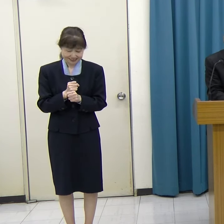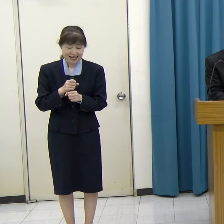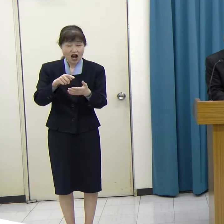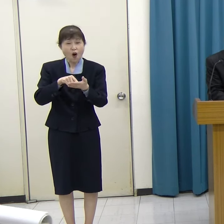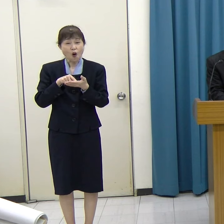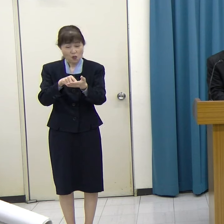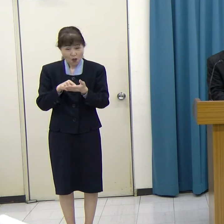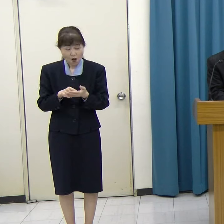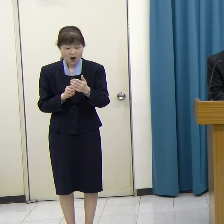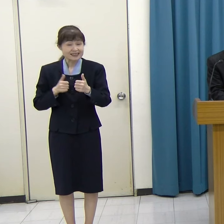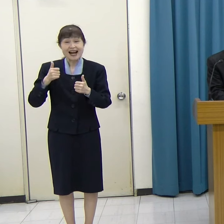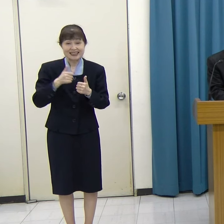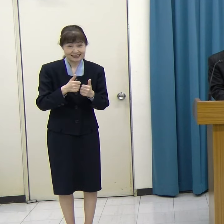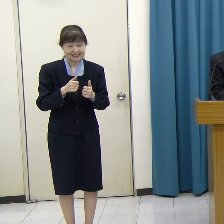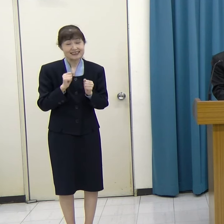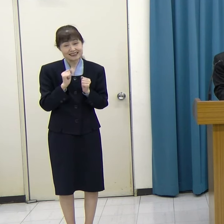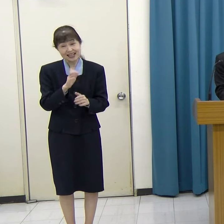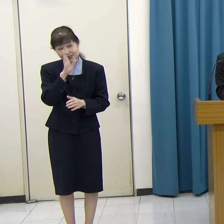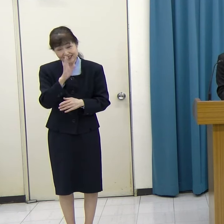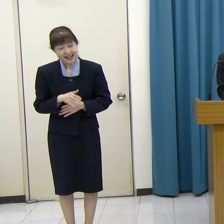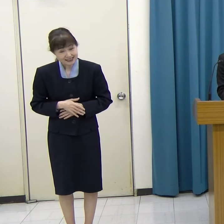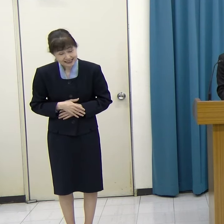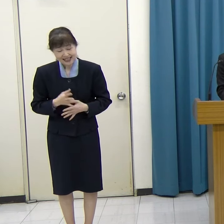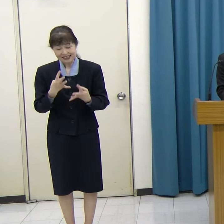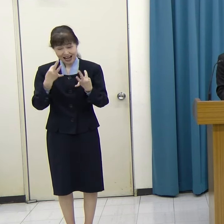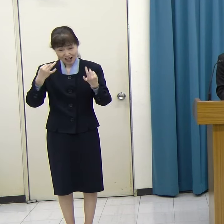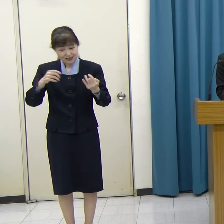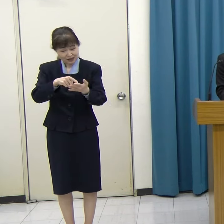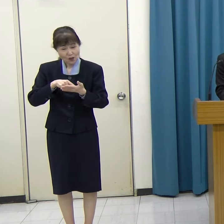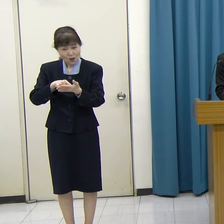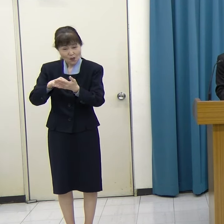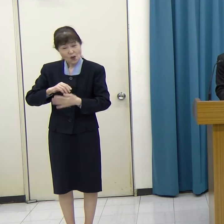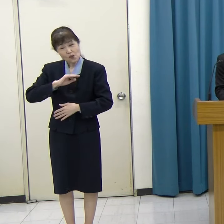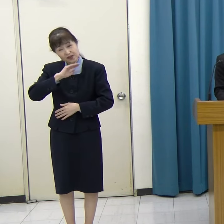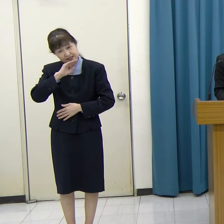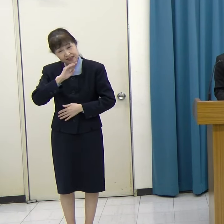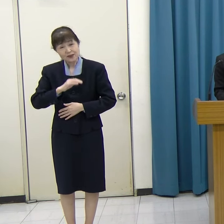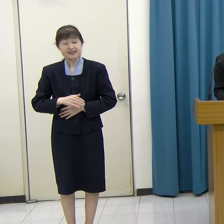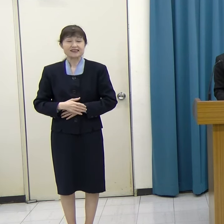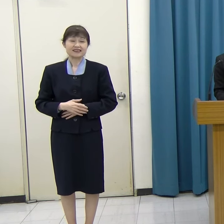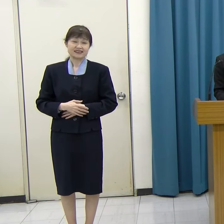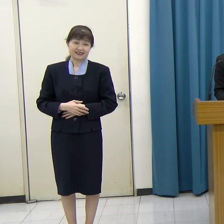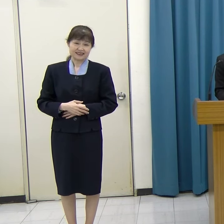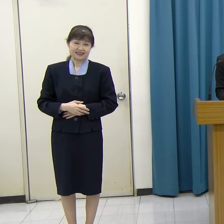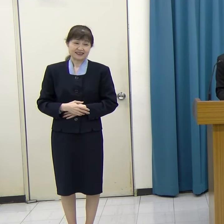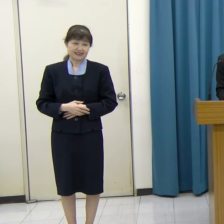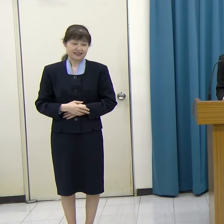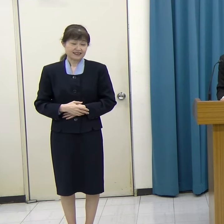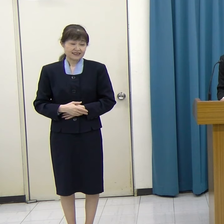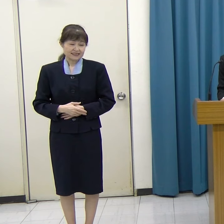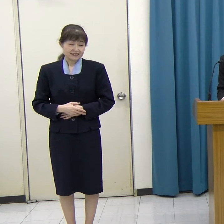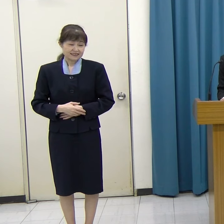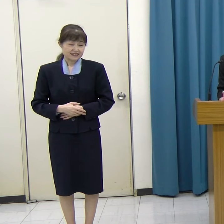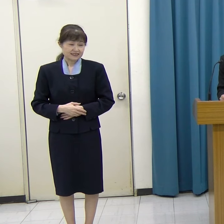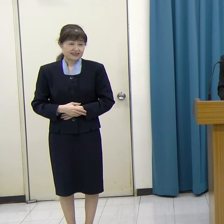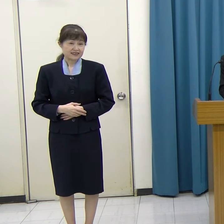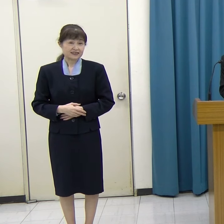チャレンジをしてください。たくさんのご応募をお待ちしています。